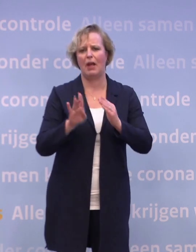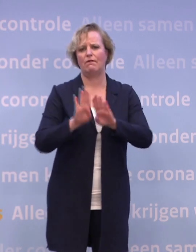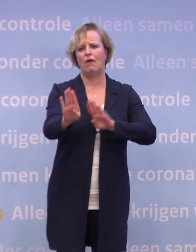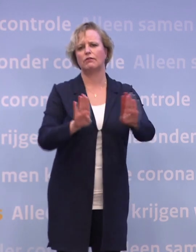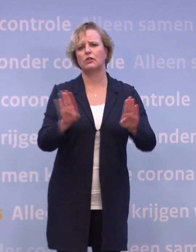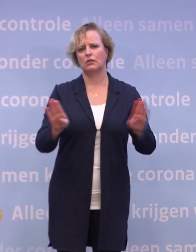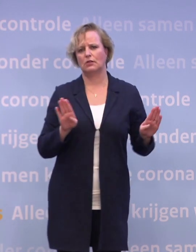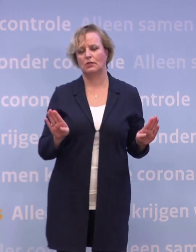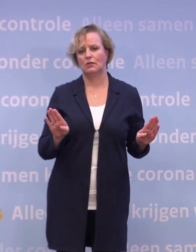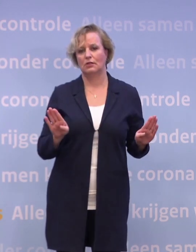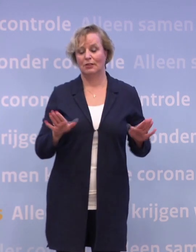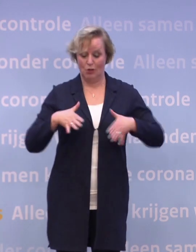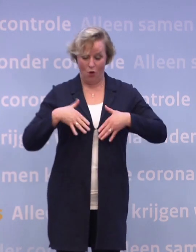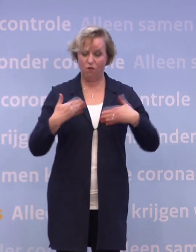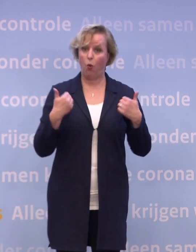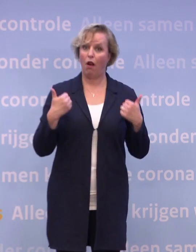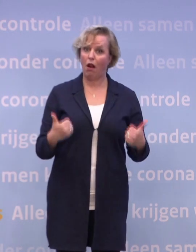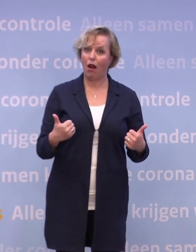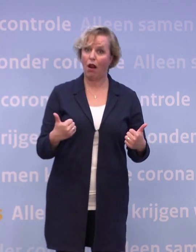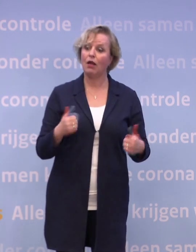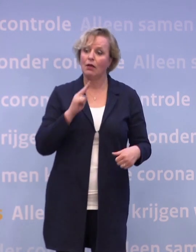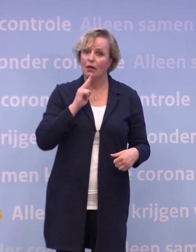Ook als je je niet ziek voelt, kun je een ander wel ziek maken.